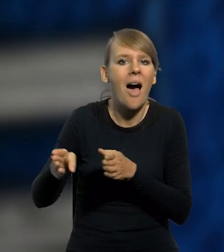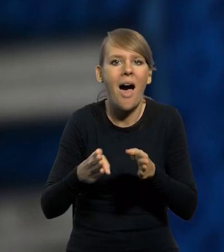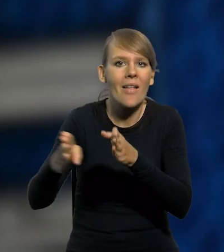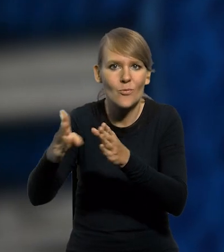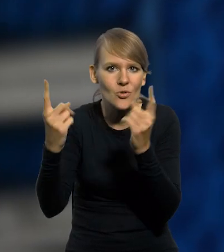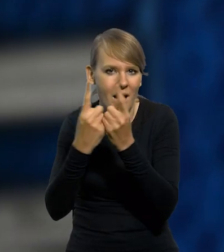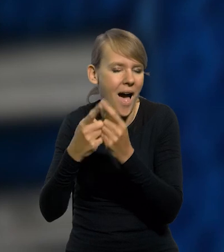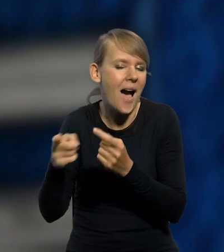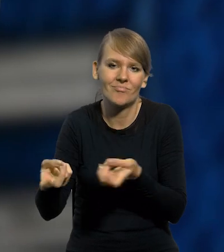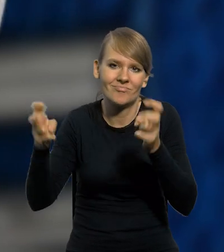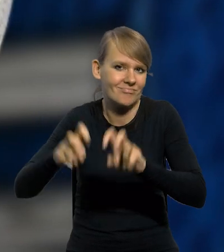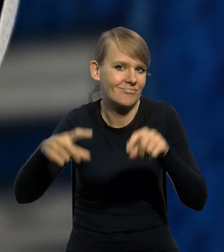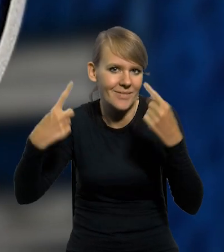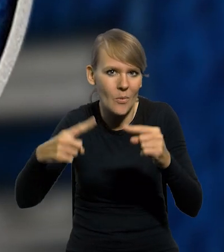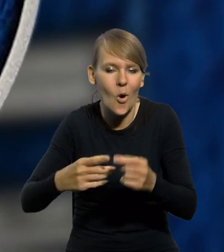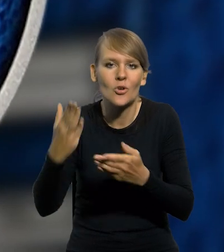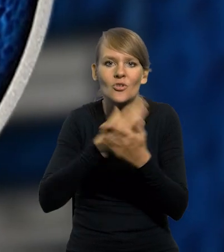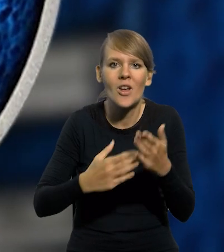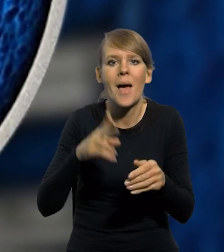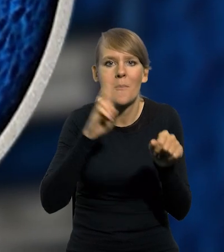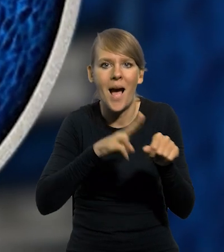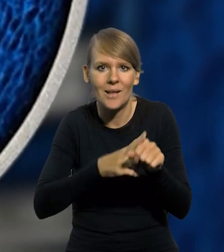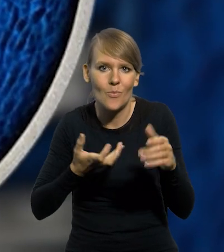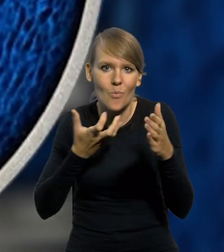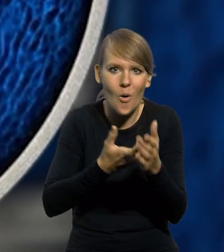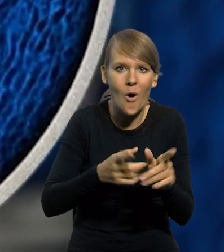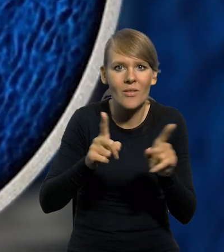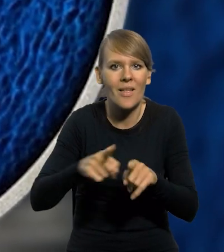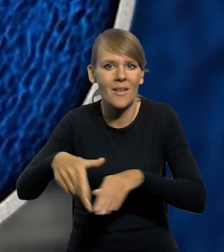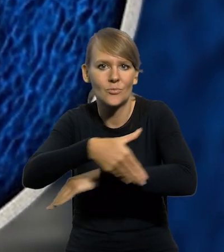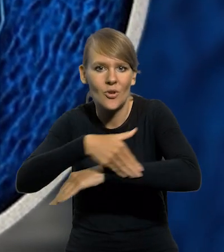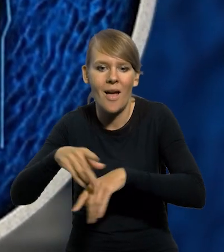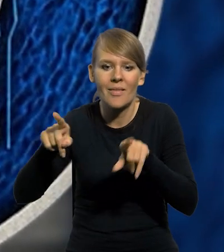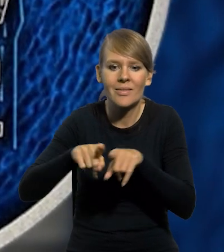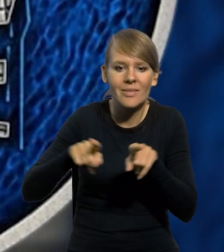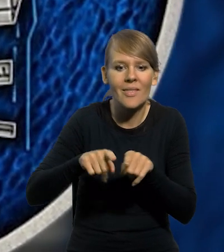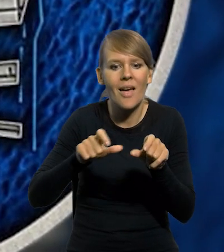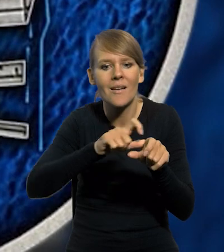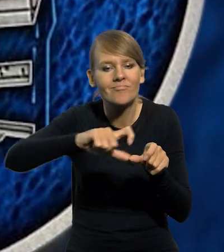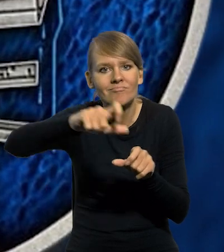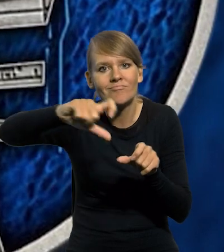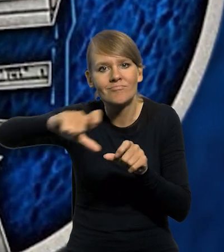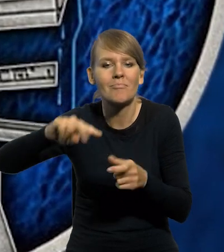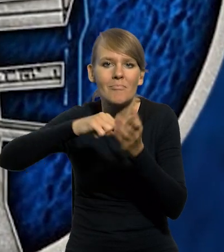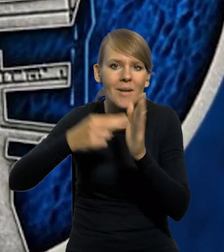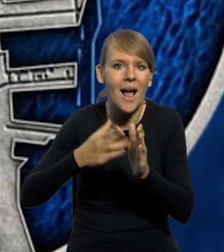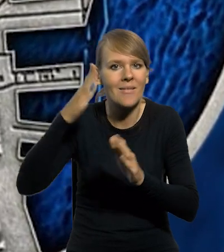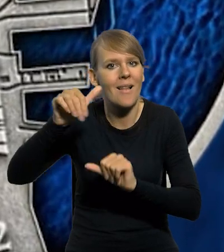który ostatecznie nigdy nie powstał. Część magazynów portowych oraz nabrzeży i basenów znajdujących się w planach budowy na kolejne lata.